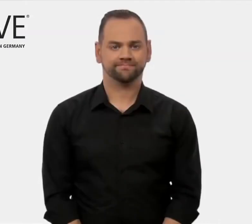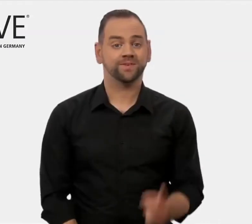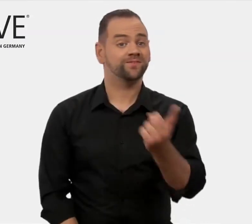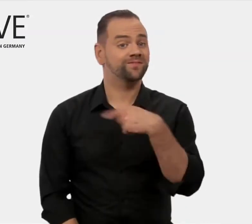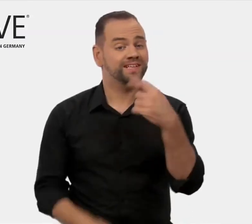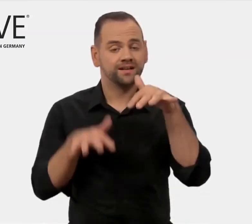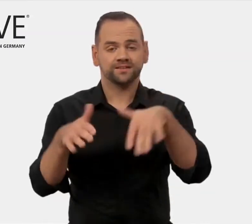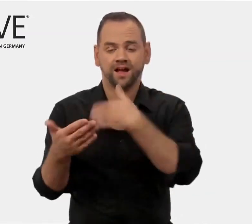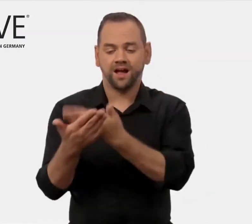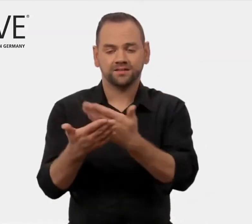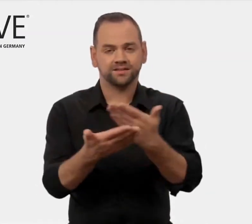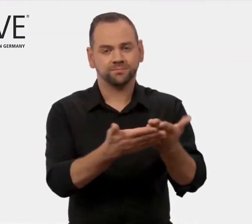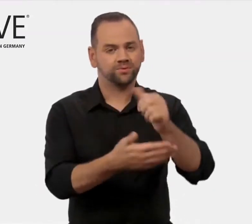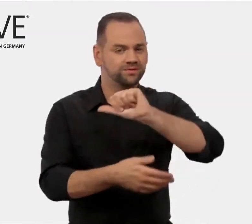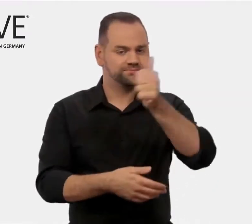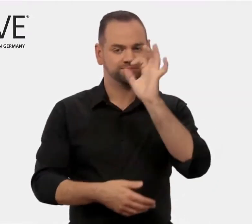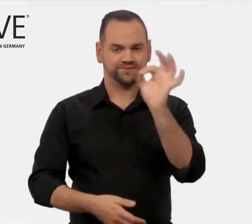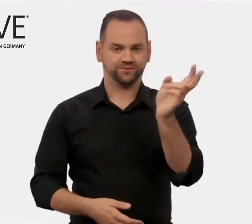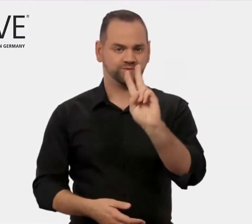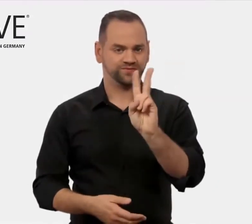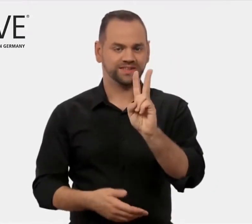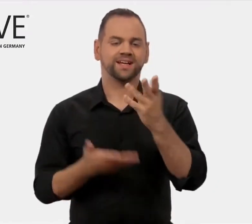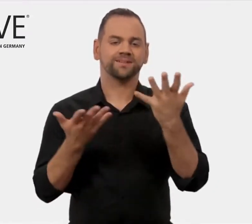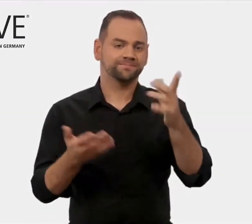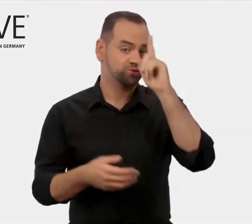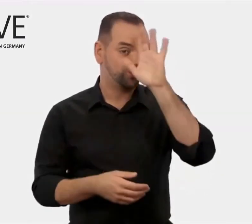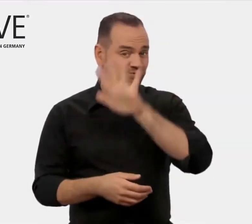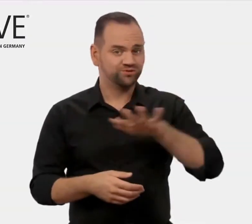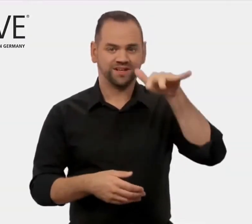Unsere Zielgruppe in Deutschland sind vor allem